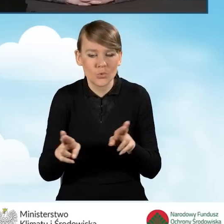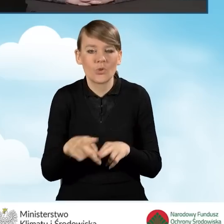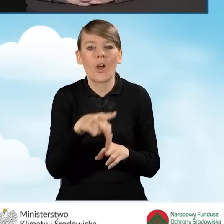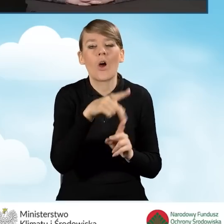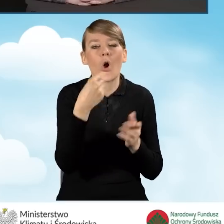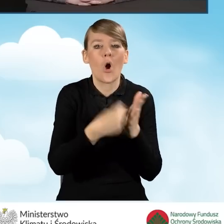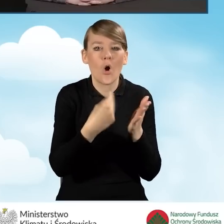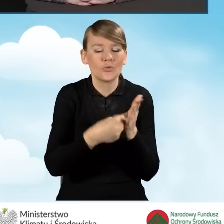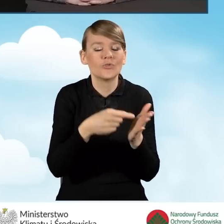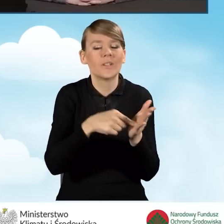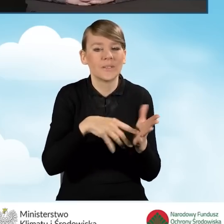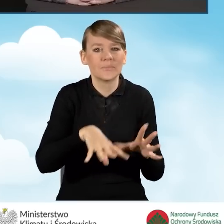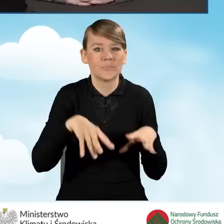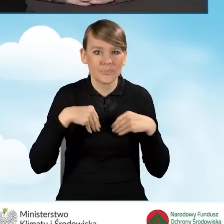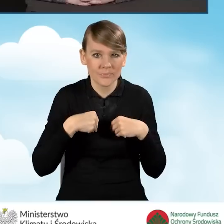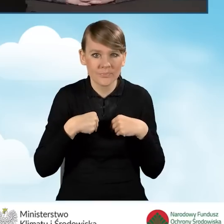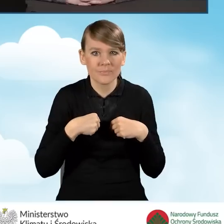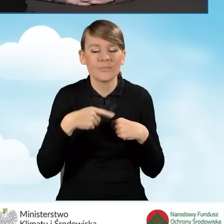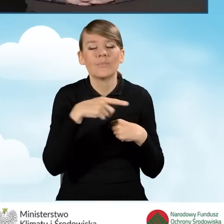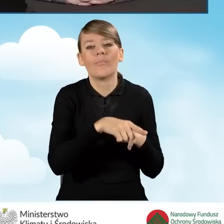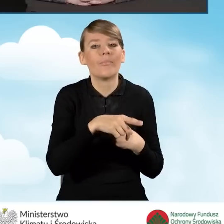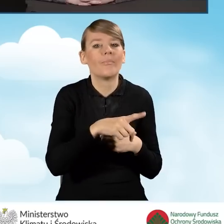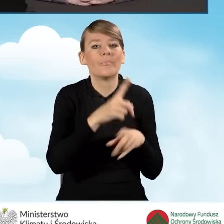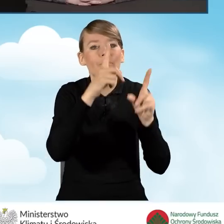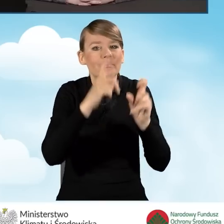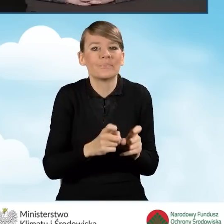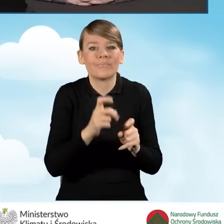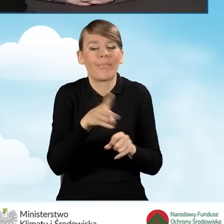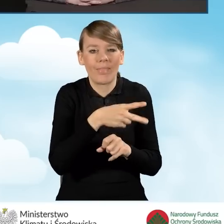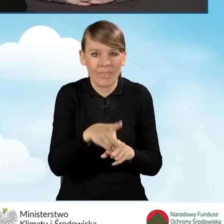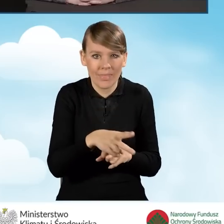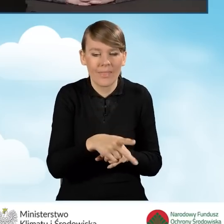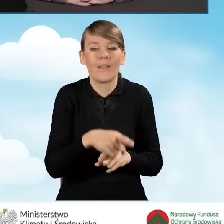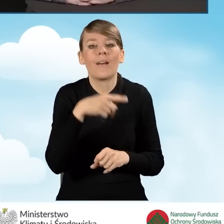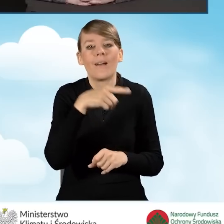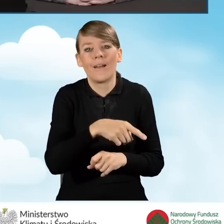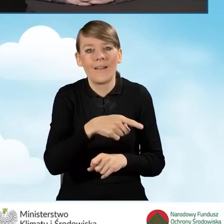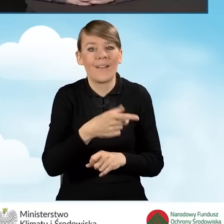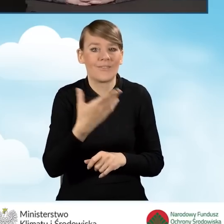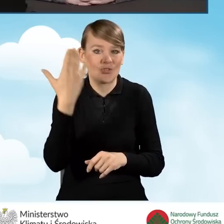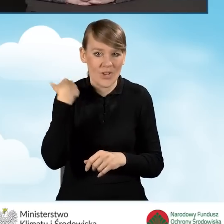od momentu zakończenia finansowania w ramach poprzedniego porozumienia